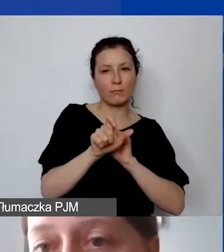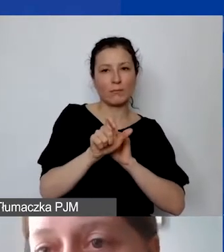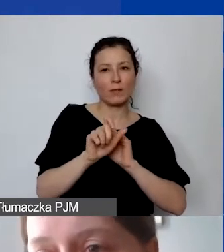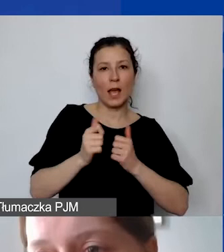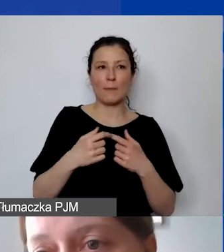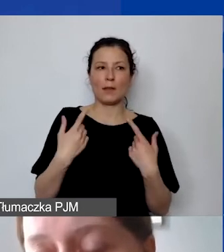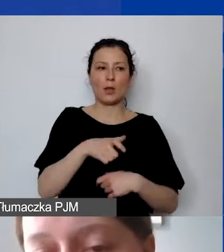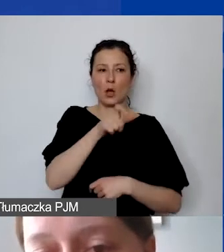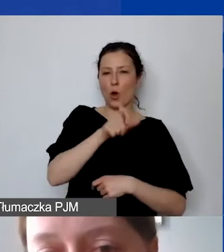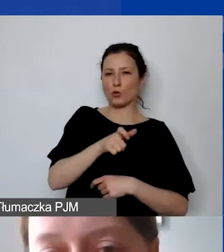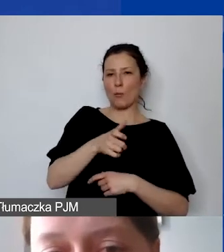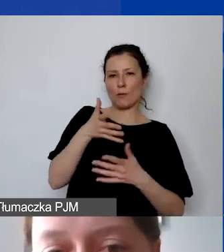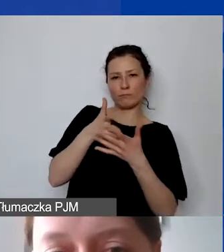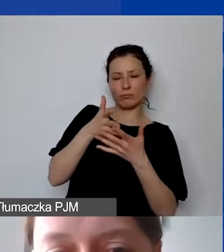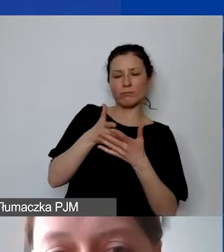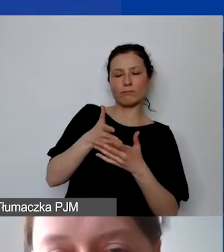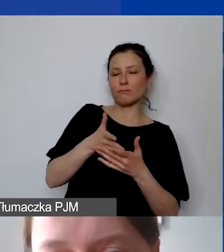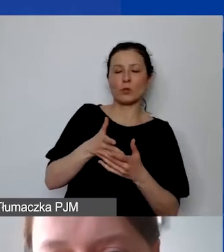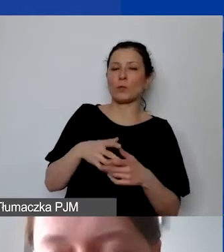na etapie weryfikacji państwa budżetów.